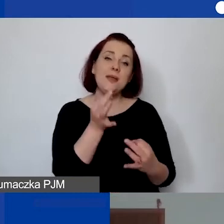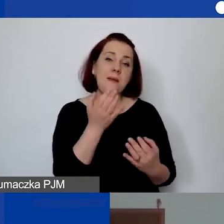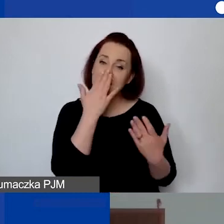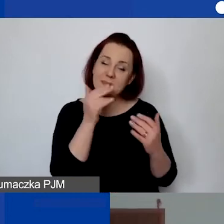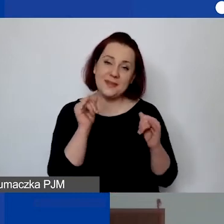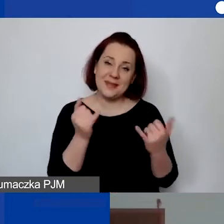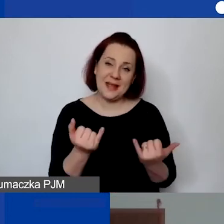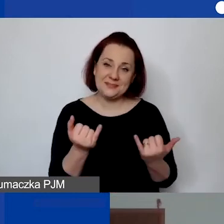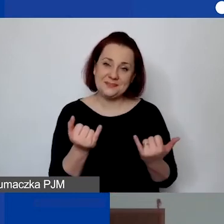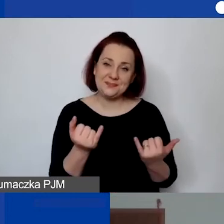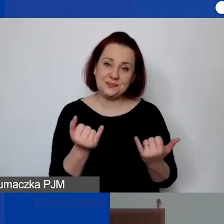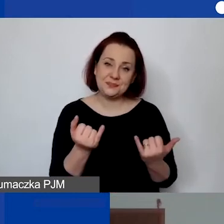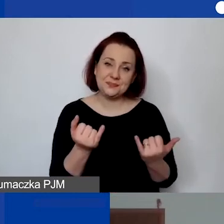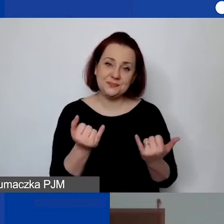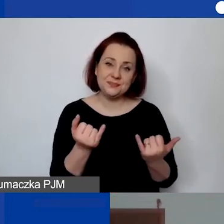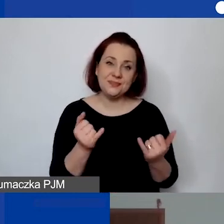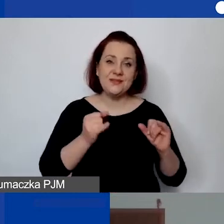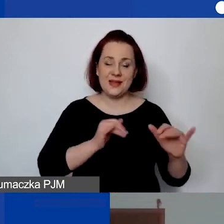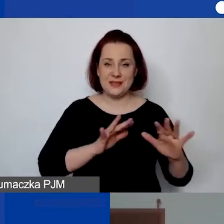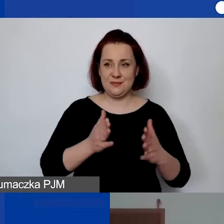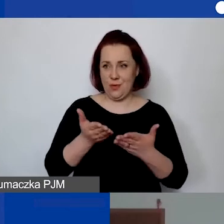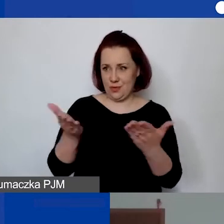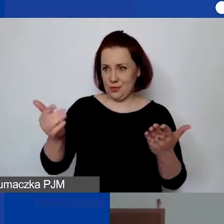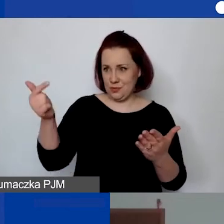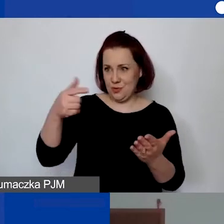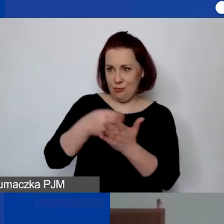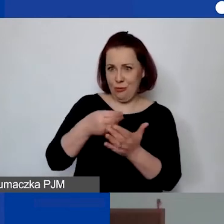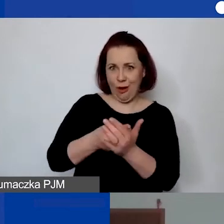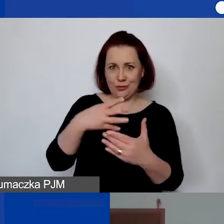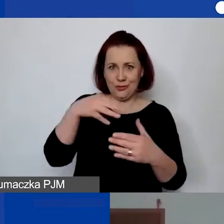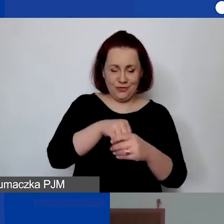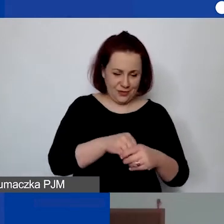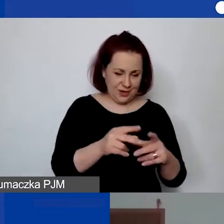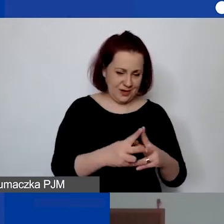w jaki sposób państwo mogą płacić i ponosić koszty w ramach grantu w okresie realizacji projektu.